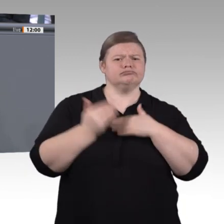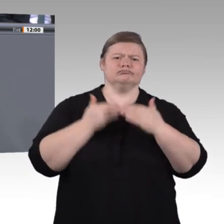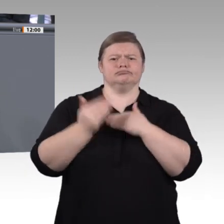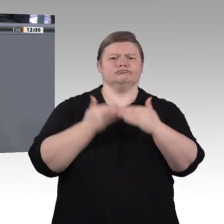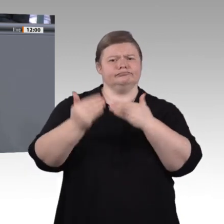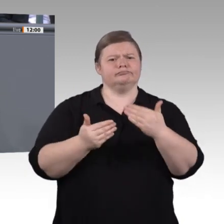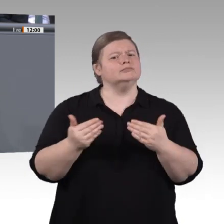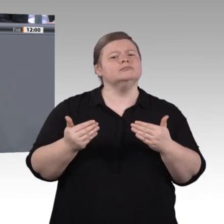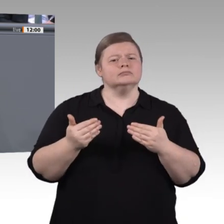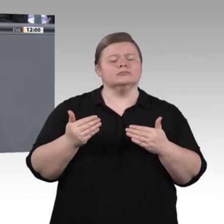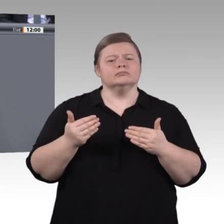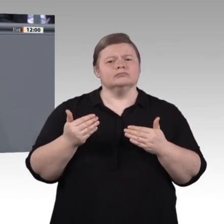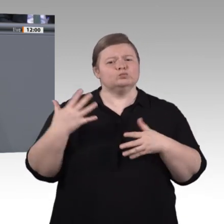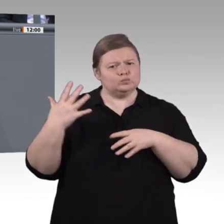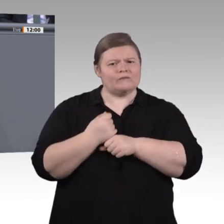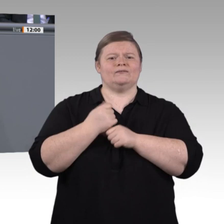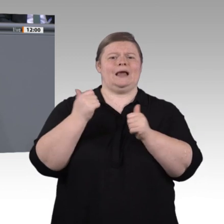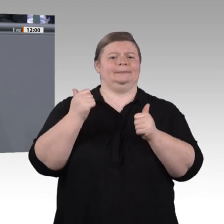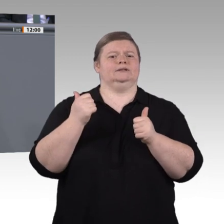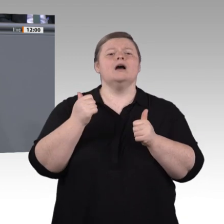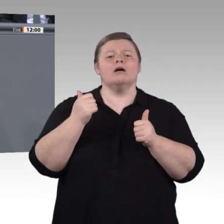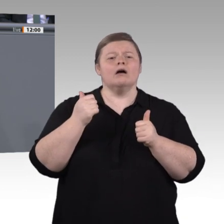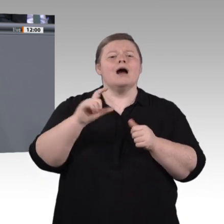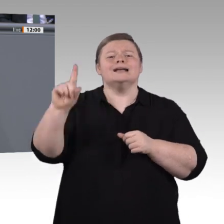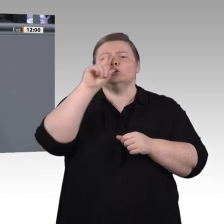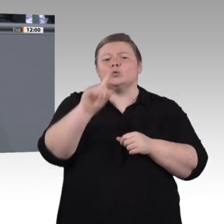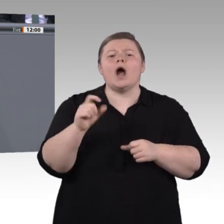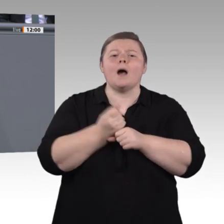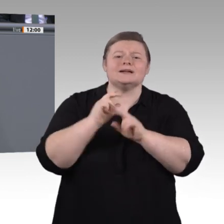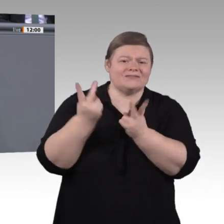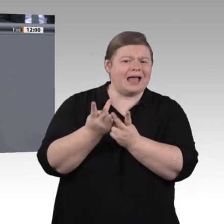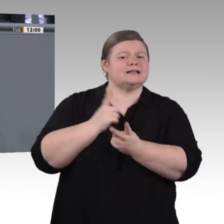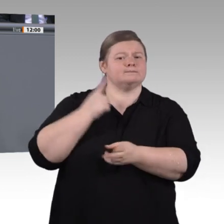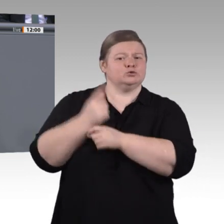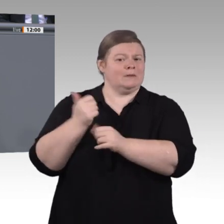Lage zu sein, Konflikte gewaltfrei zu lösen, Empathie gegenüber anderen Kulturen, anderen